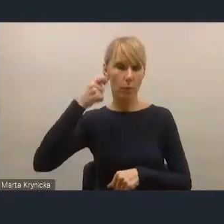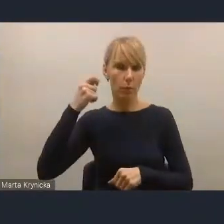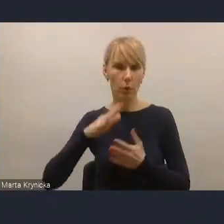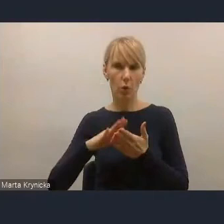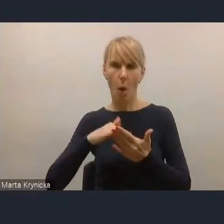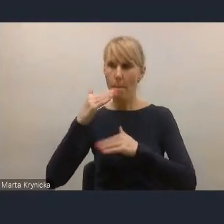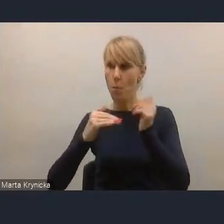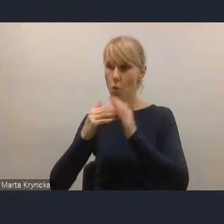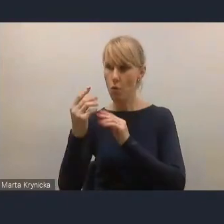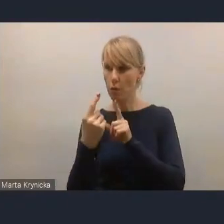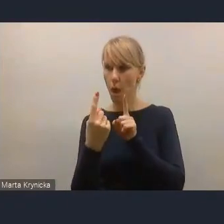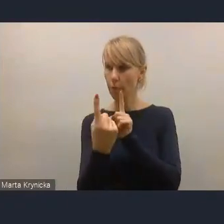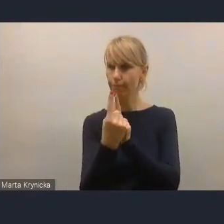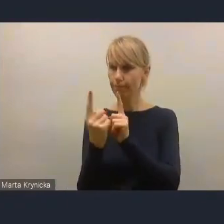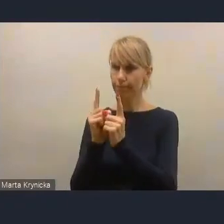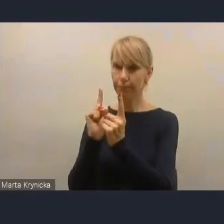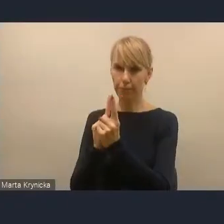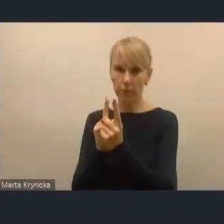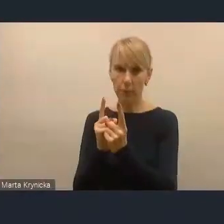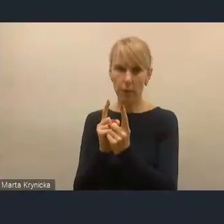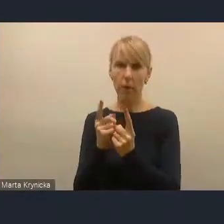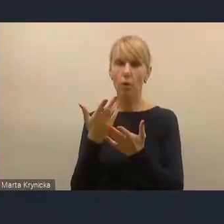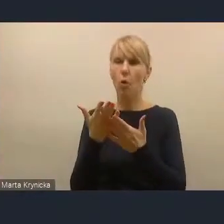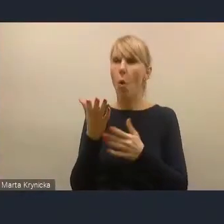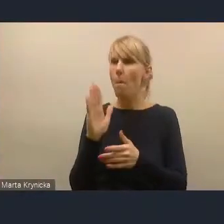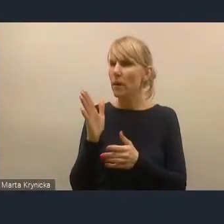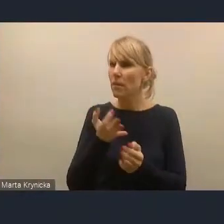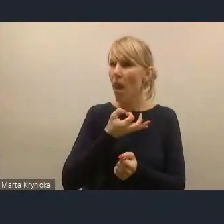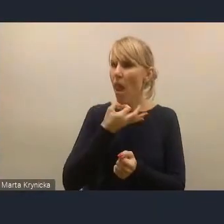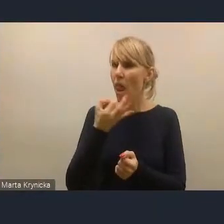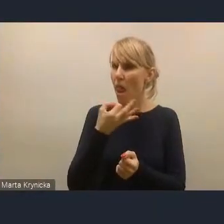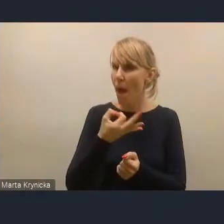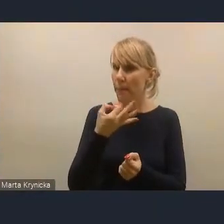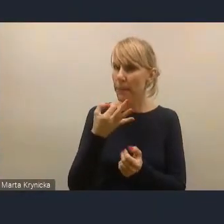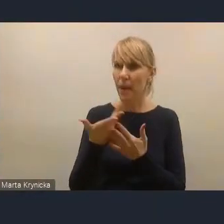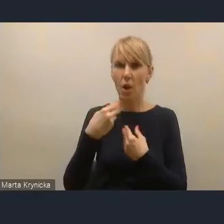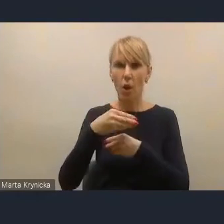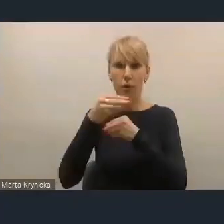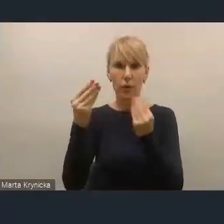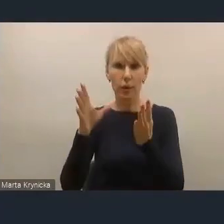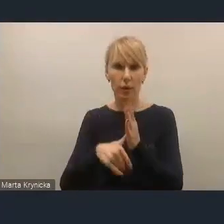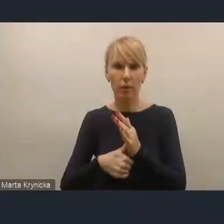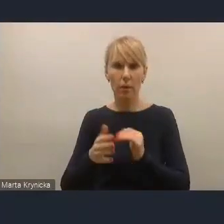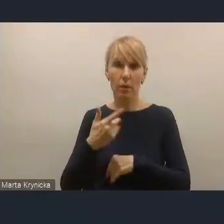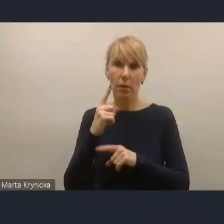dzięki którym to relacjom lepiej rozwija miasto i łatwiej wygra kolejne wybory.